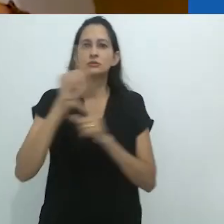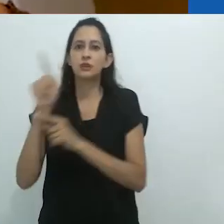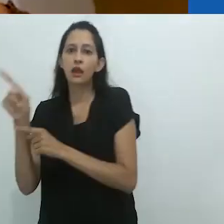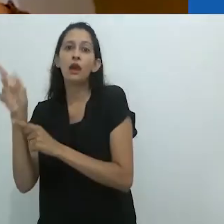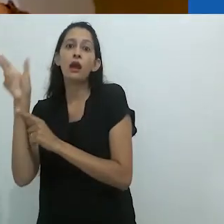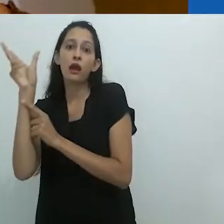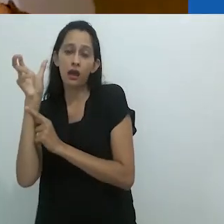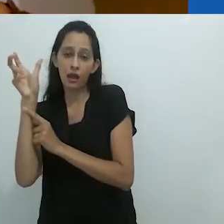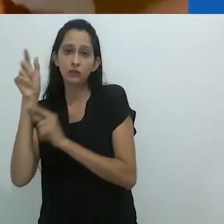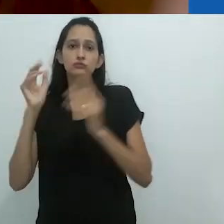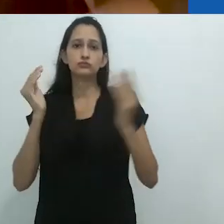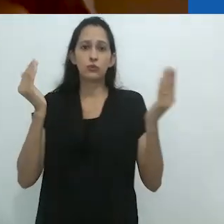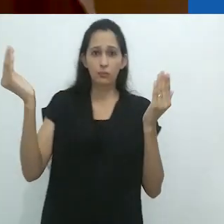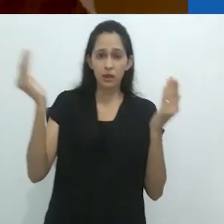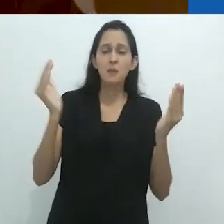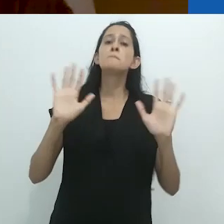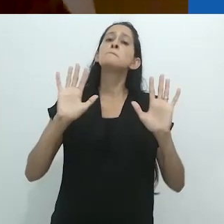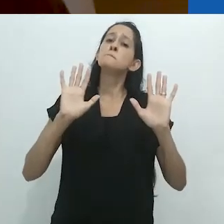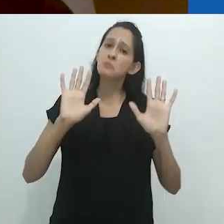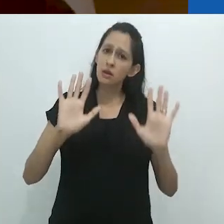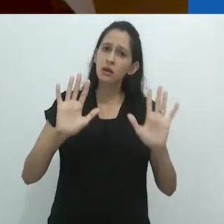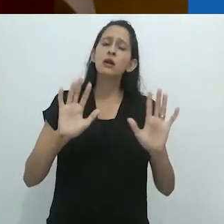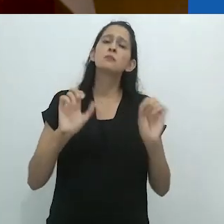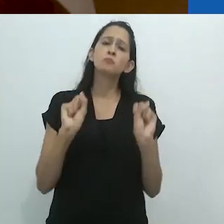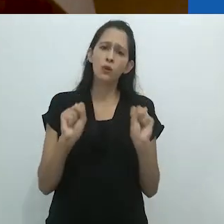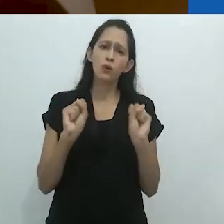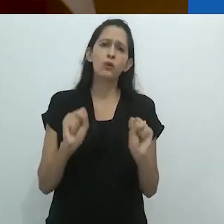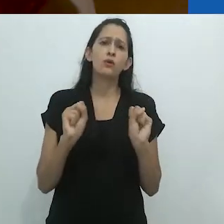mas eu poderia ou deveria também selecionar